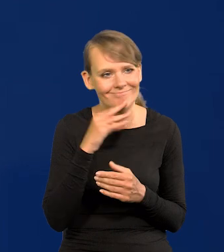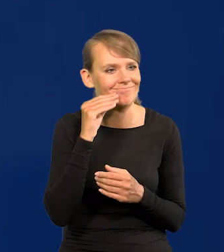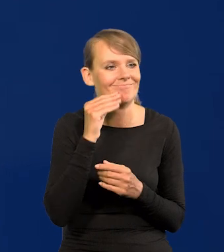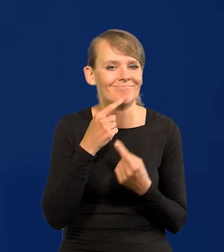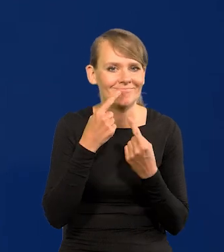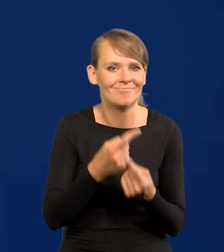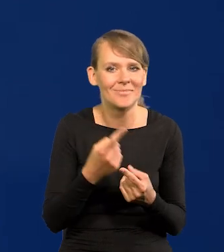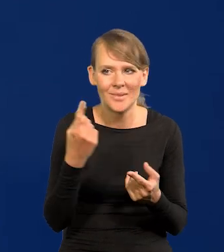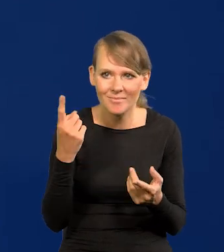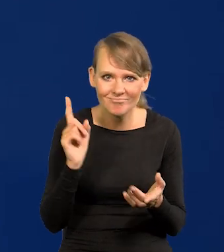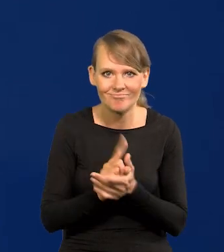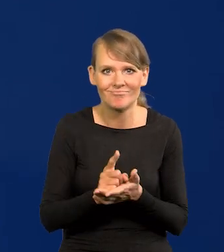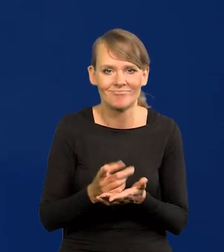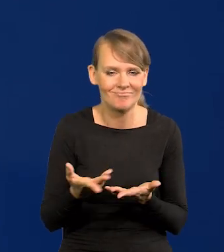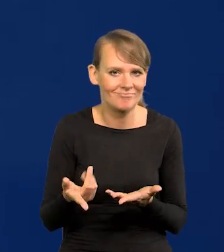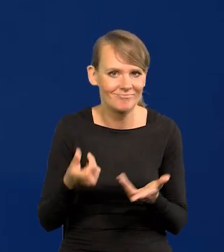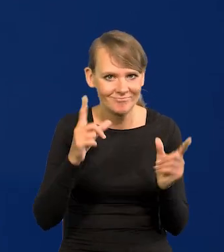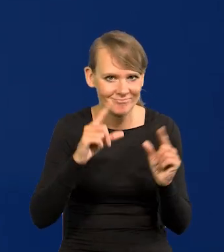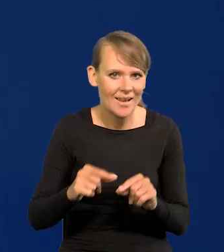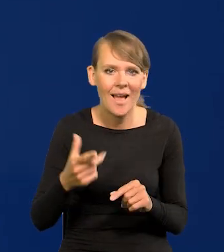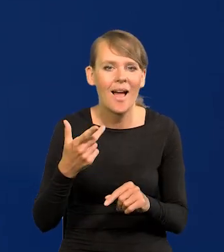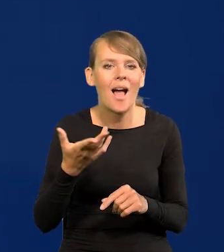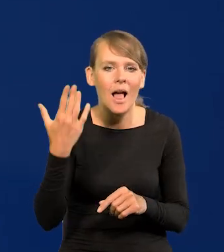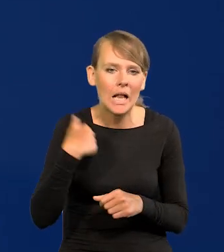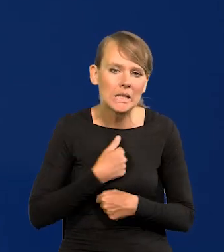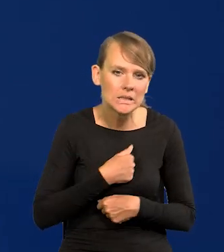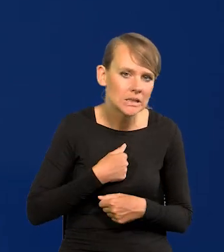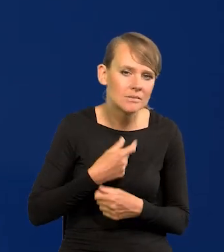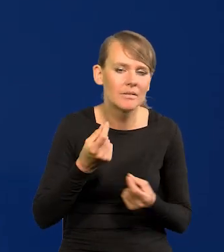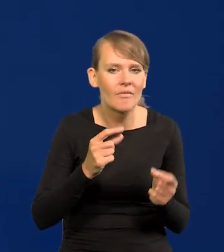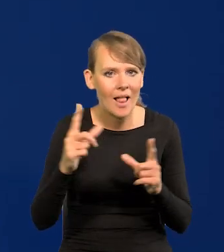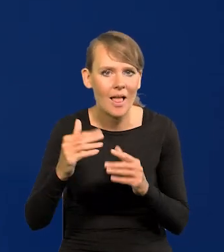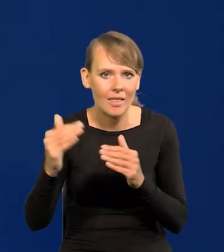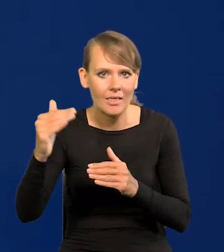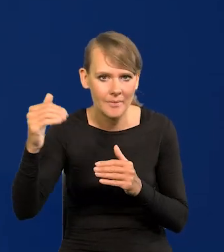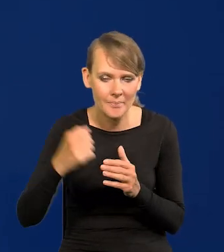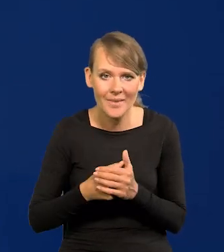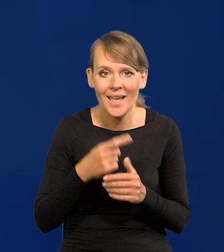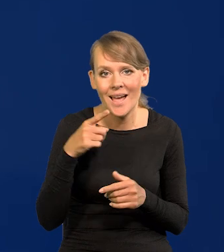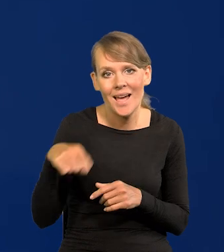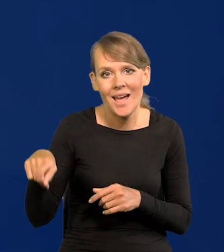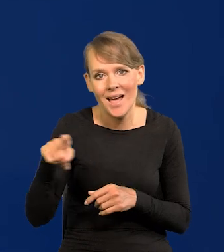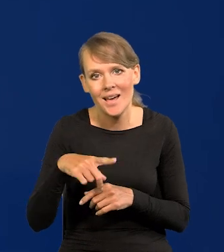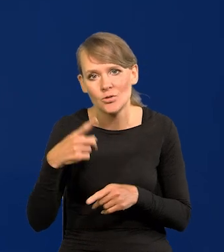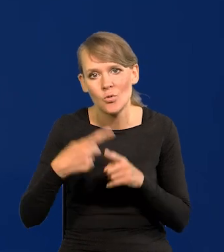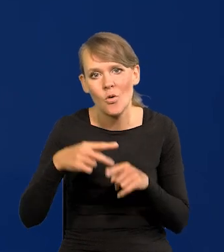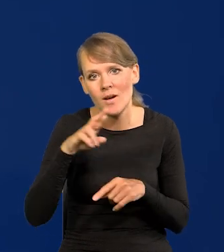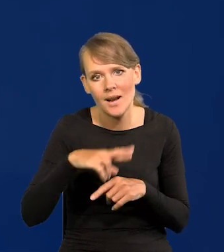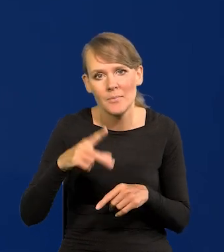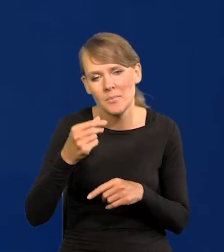i do ilu będzie rosła? Przypominam, że były wypowiedzi nawet członków Rady Polityki Pieniężnej, że będzie styczeń luty 24%.